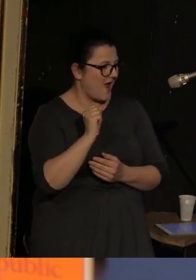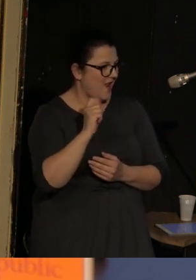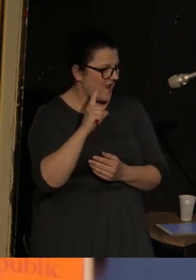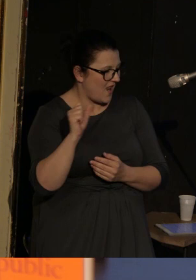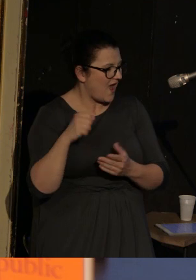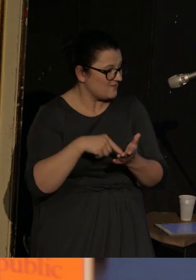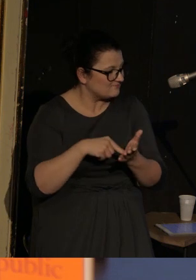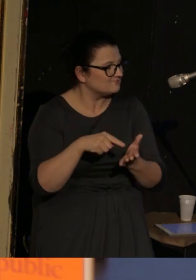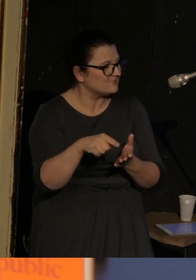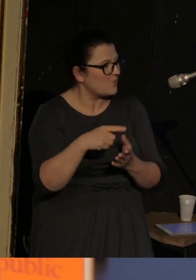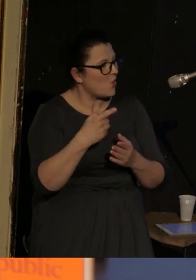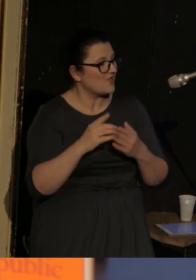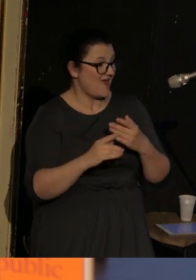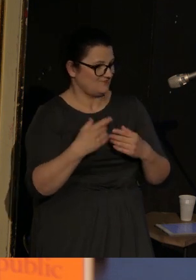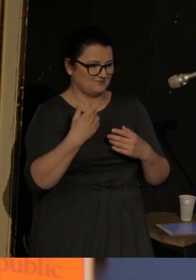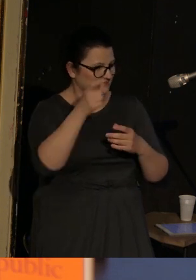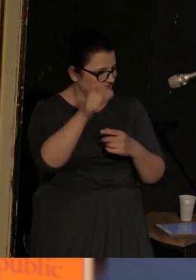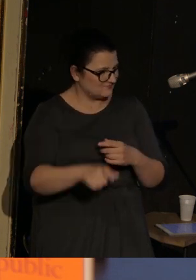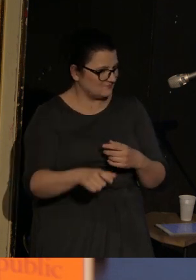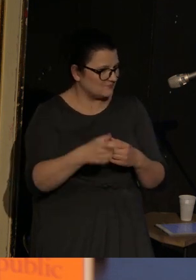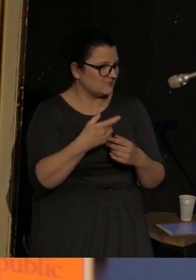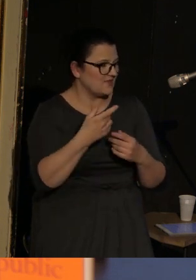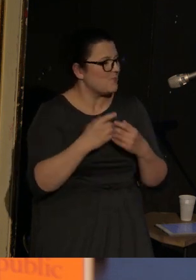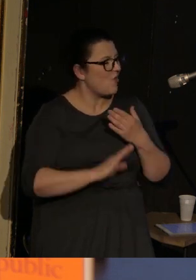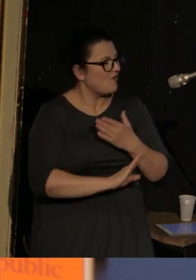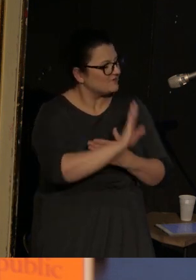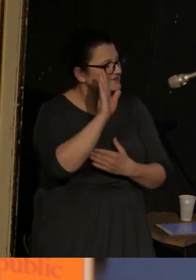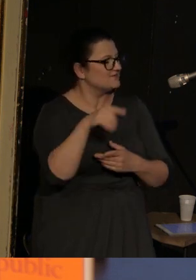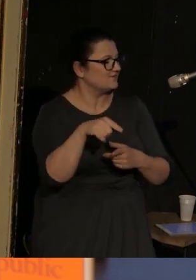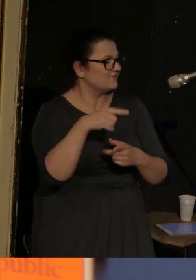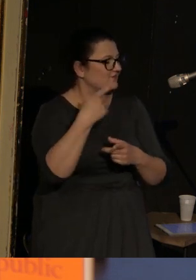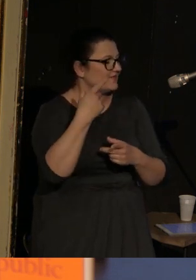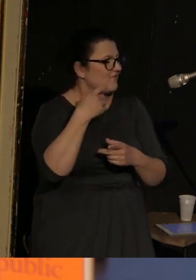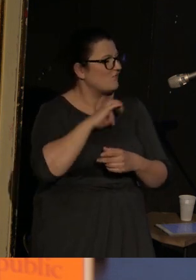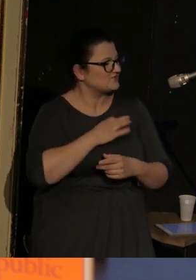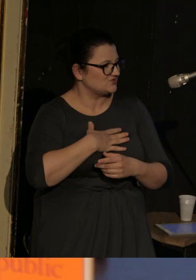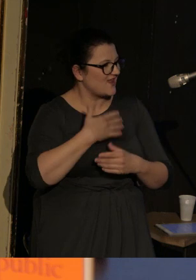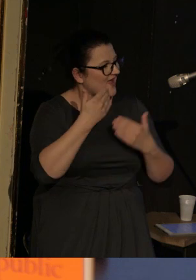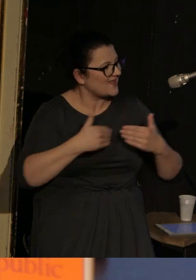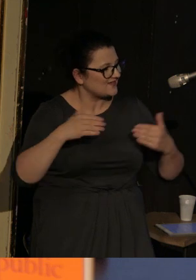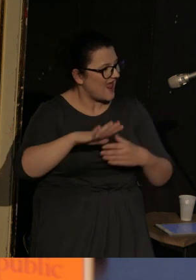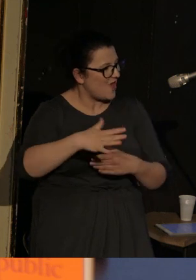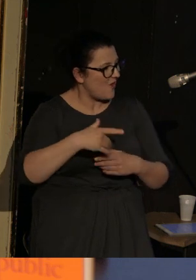bo ona występuje jako właścicielka teatru lalkowego, ale wszyscy jak jeden mąż tutaj siedzący, zastanawialiśmy się